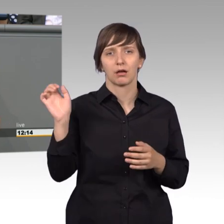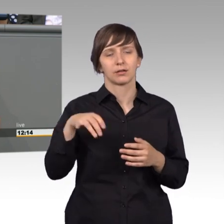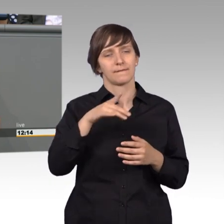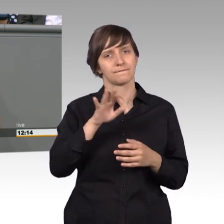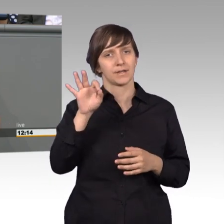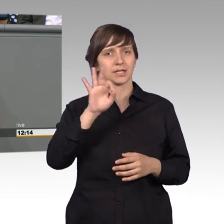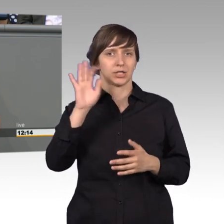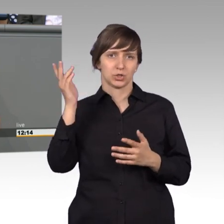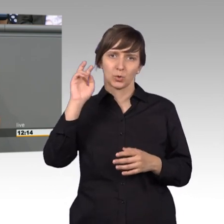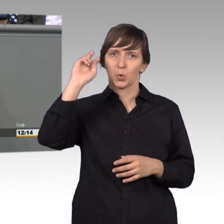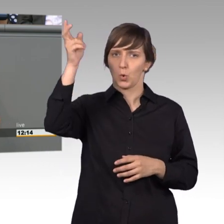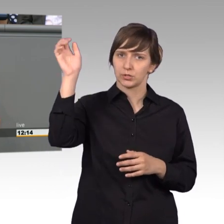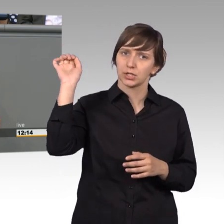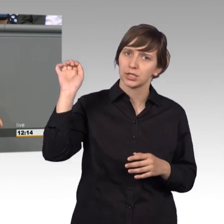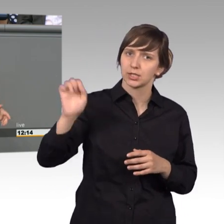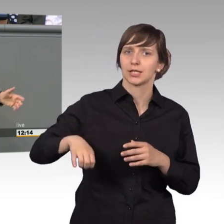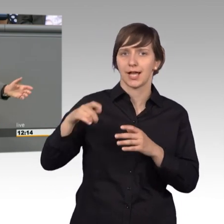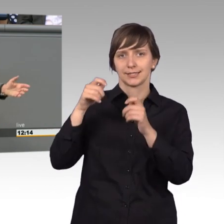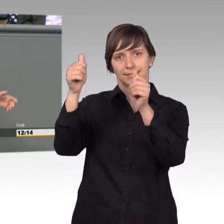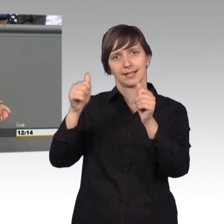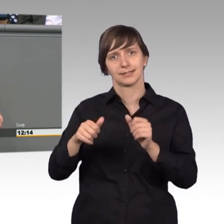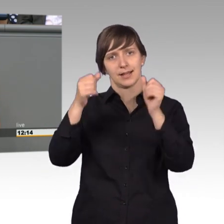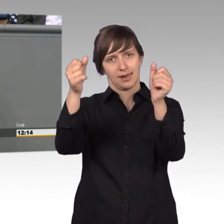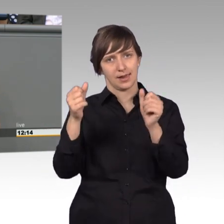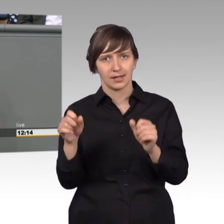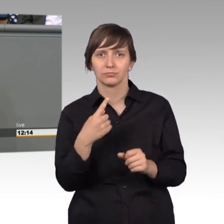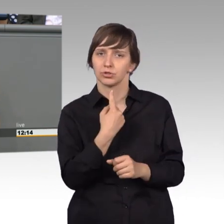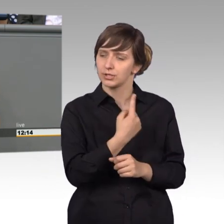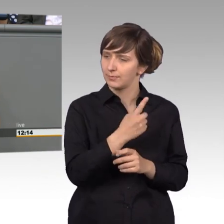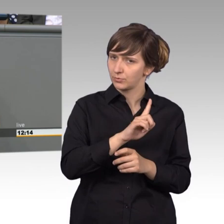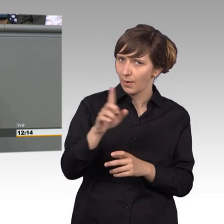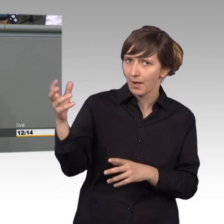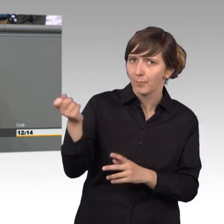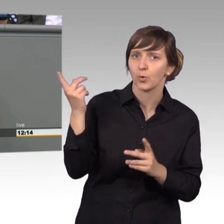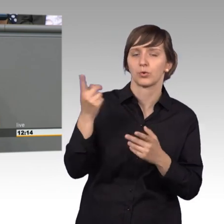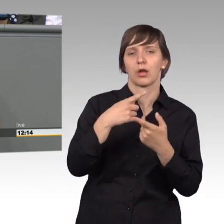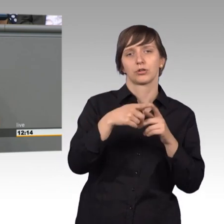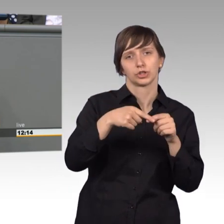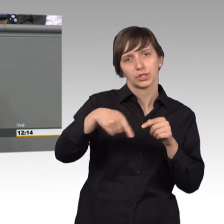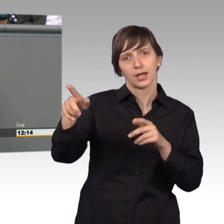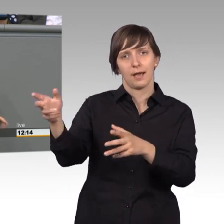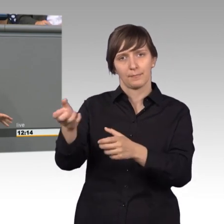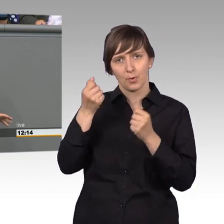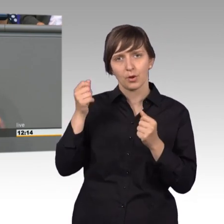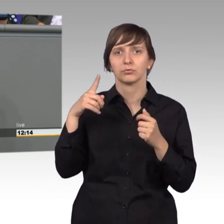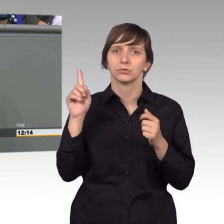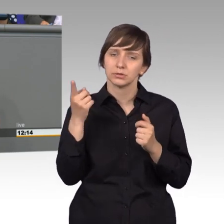dranhängen. Einmal in der Woche hat er sie abhängen lassen oder lebst abgeholt und hat dann mehr oder weniger diese Bittschriften ,